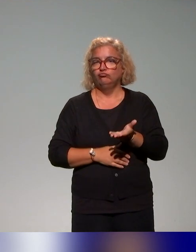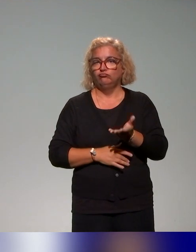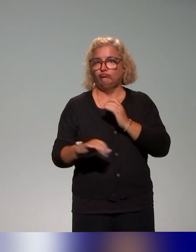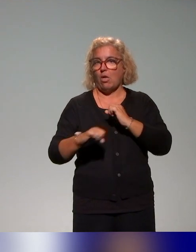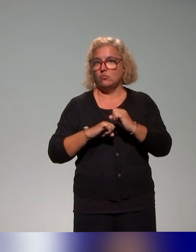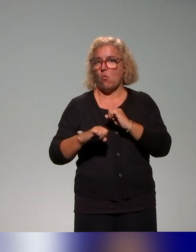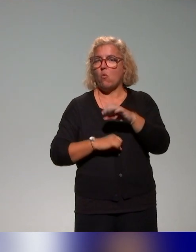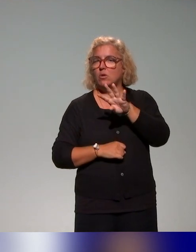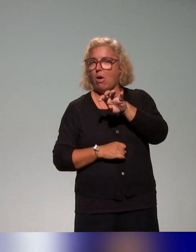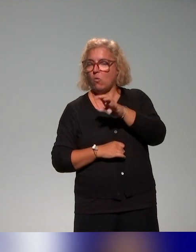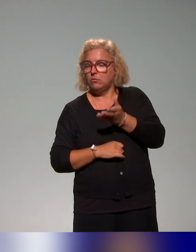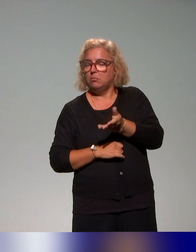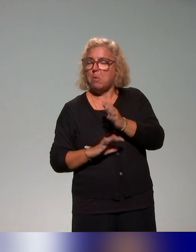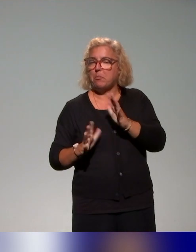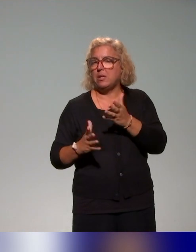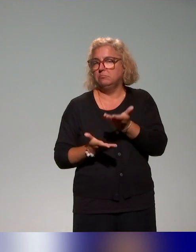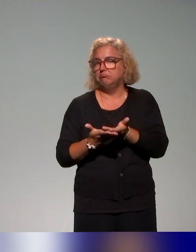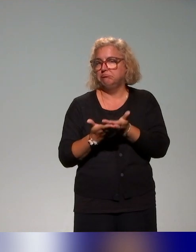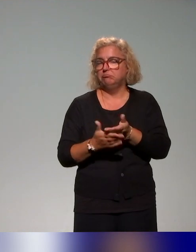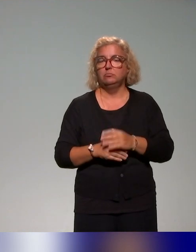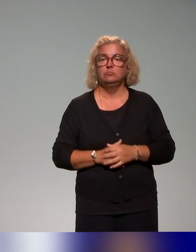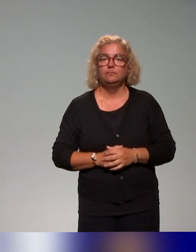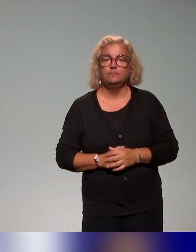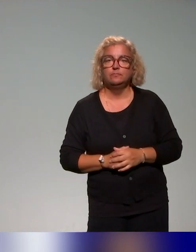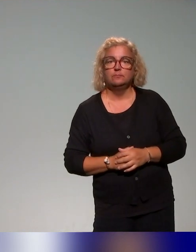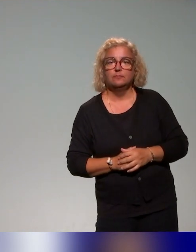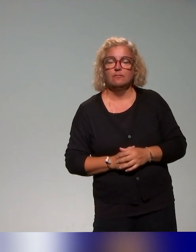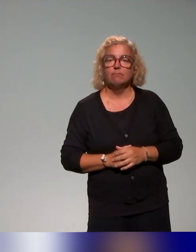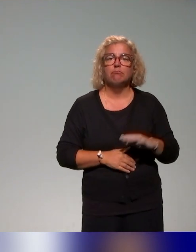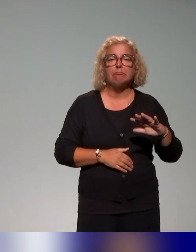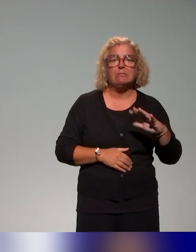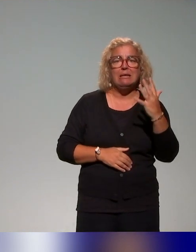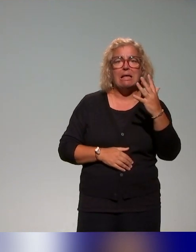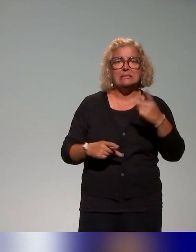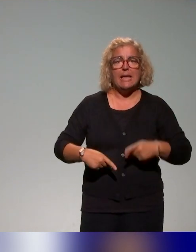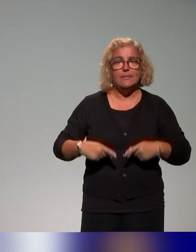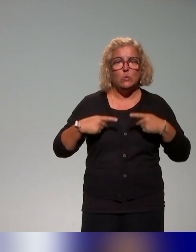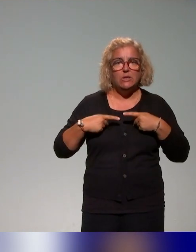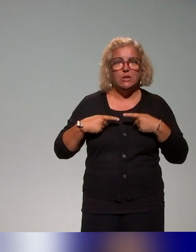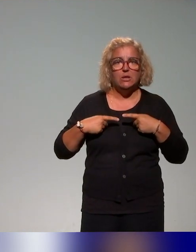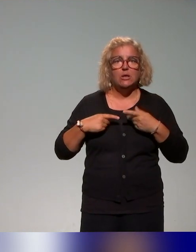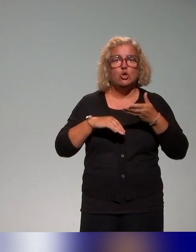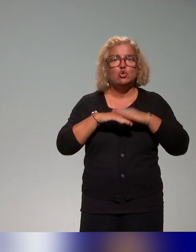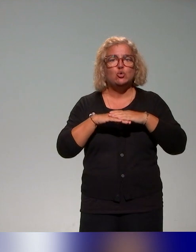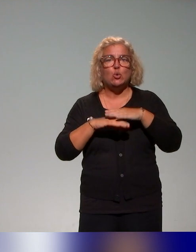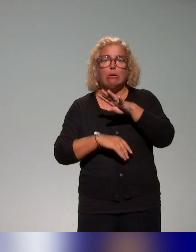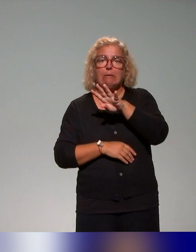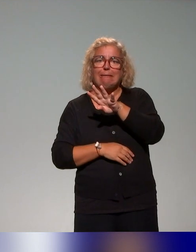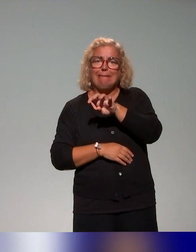observées : c'est une quinzaine d'ateliers sur la quarantaine d'actions